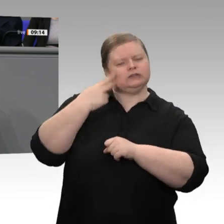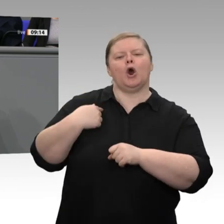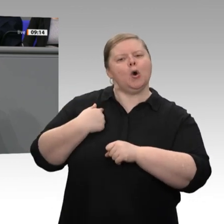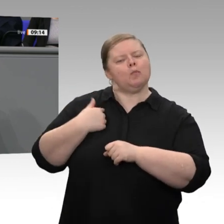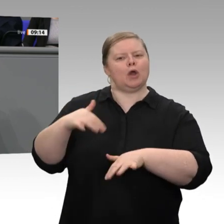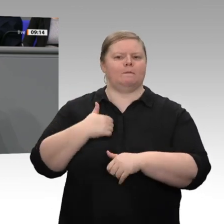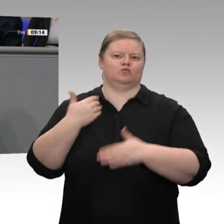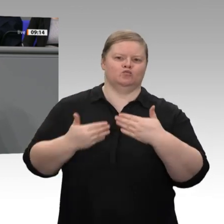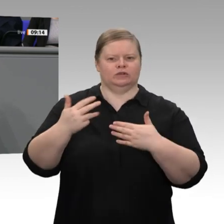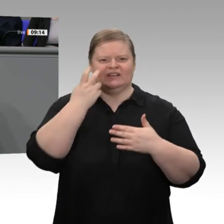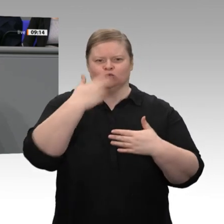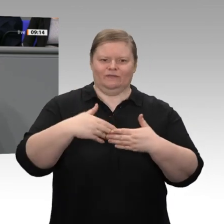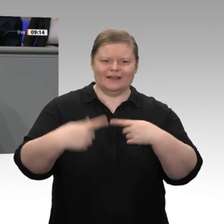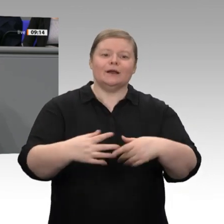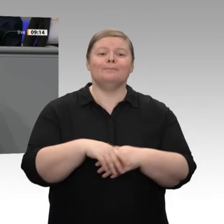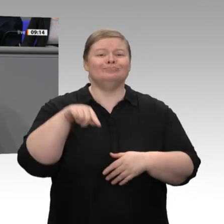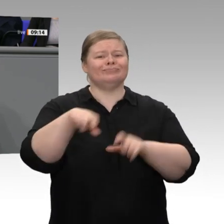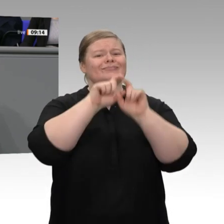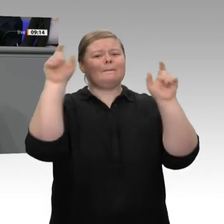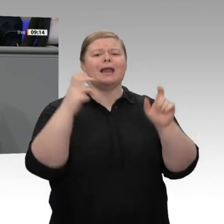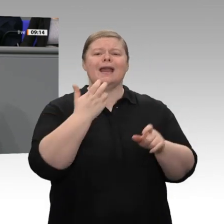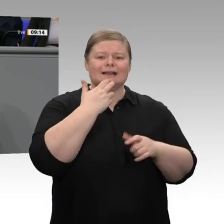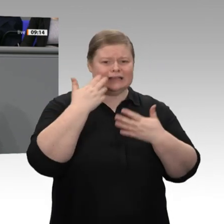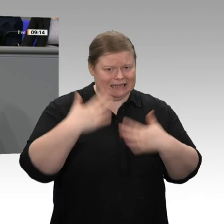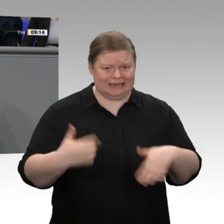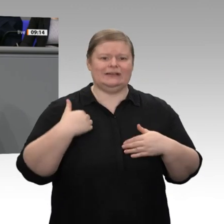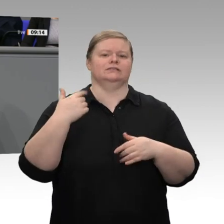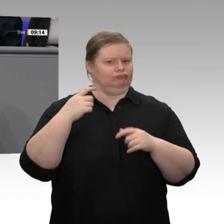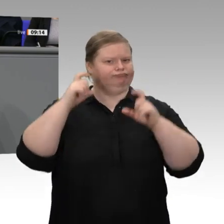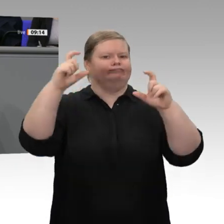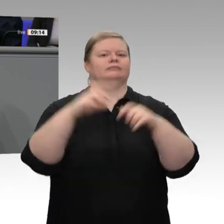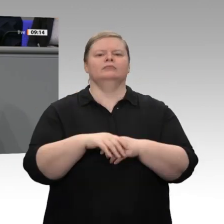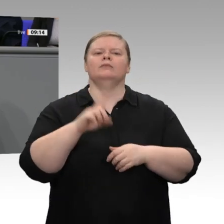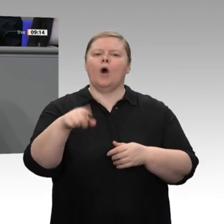überzeugt, dass wir die sichere Verfügbarkeit von Strom gewährleisten können. Wir wollen